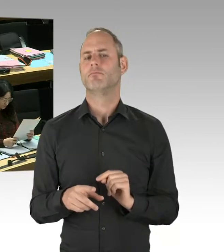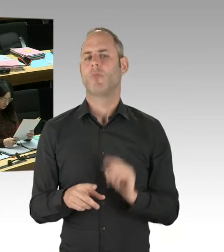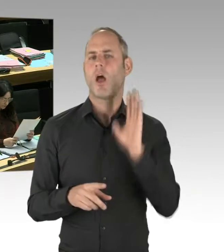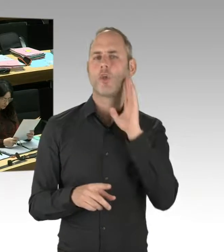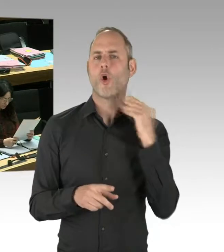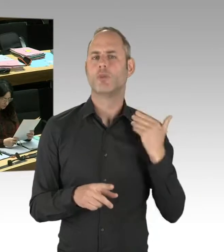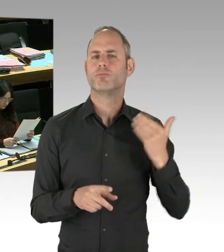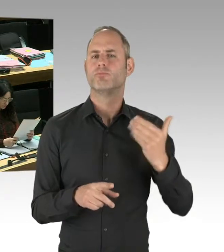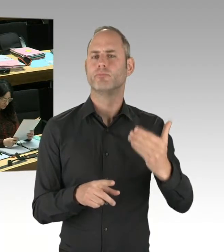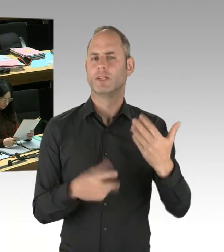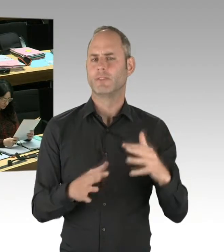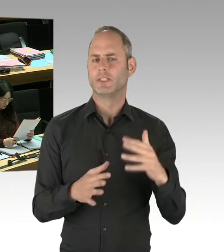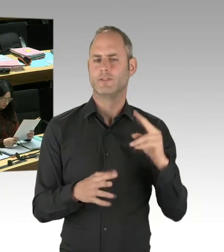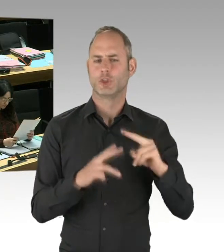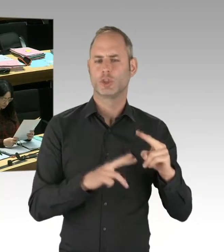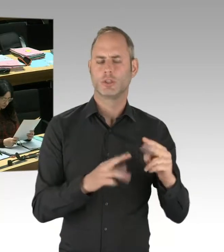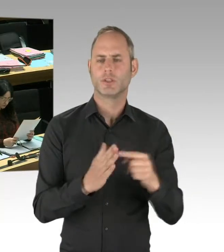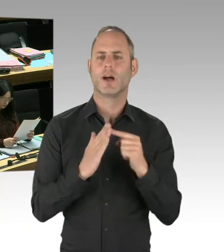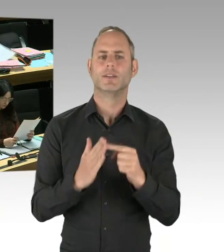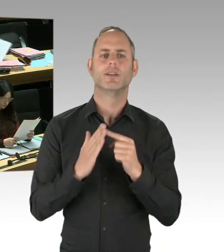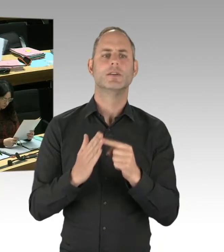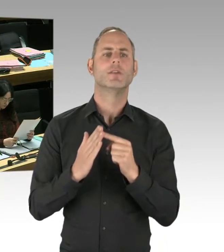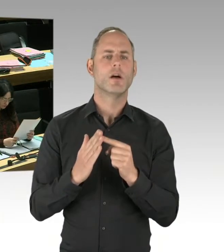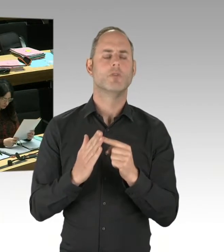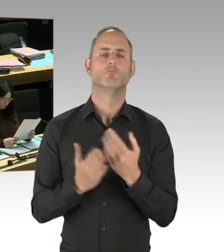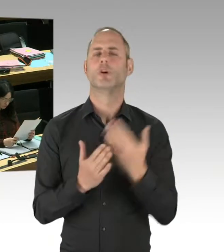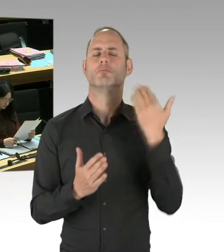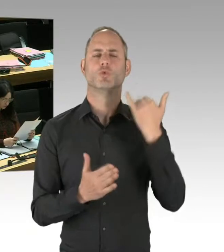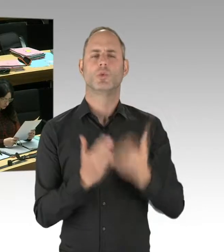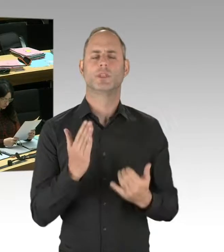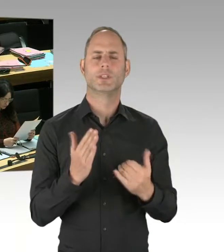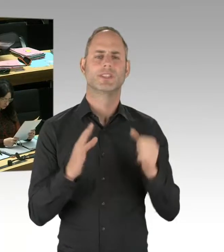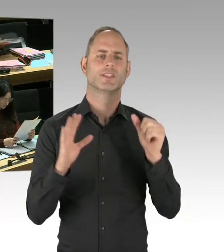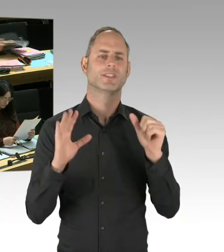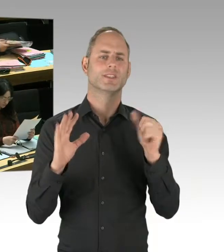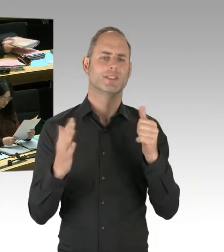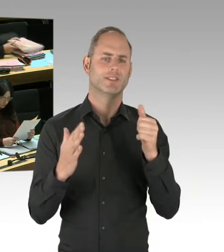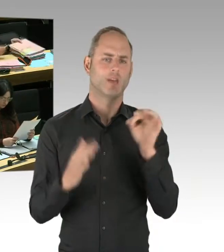einfach mal das Protokoll dieser Ausschusssitzung vom 16. Januar. Oder ich empfehle,